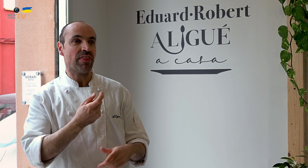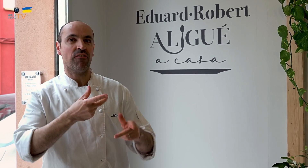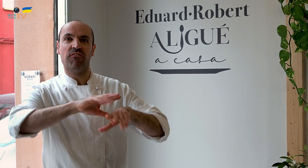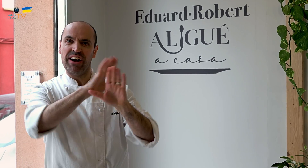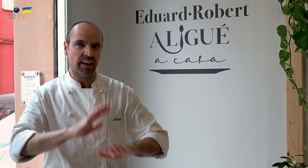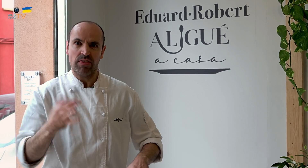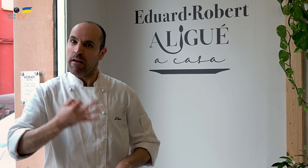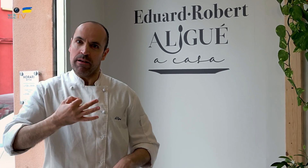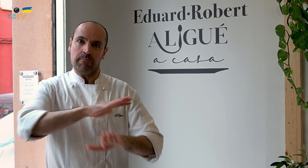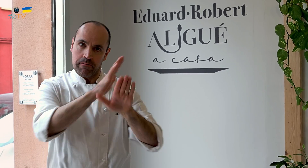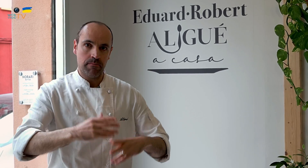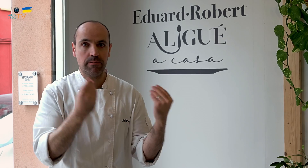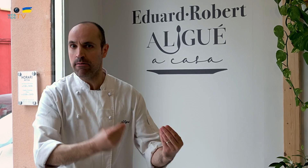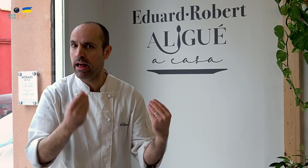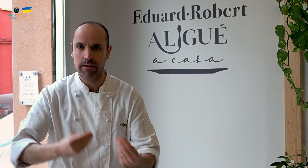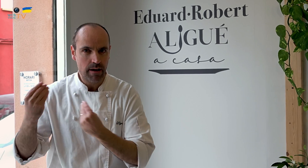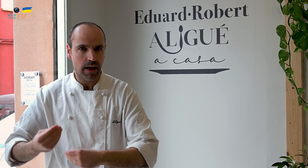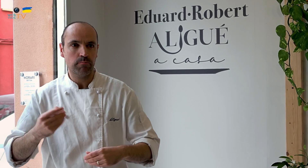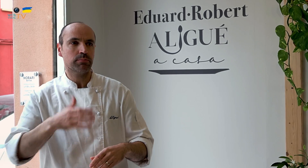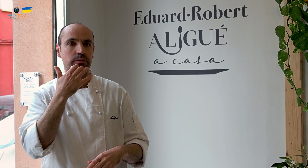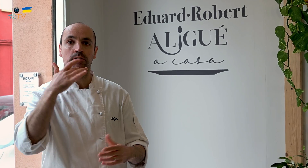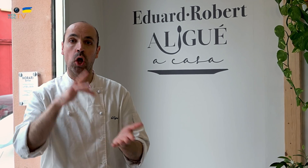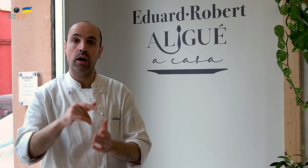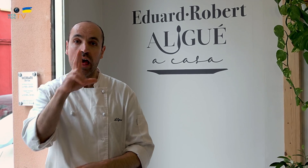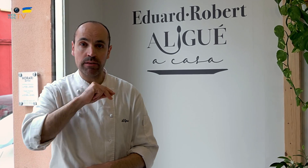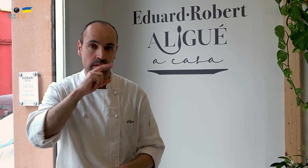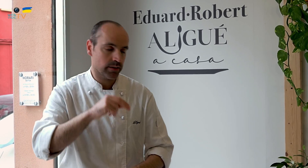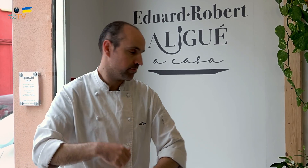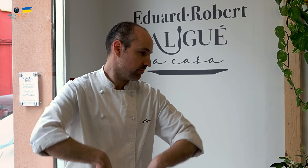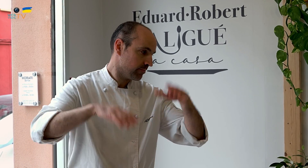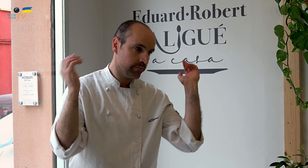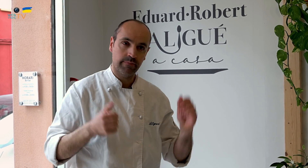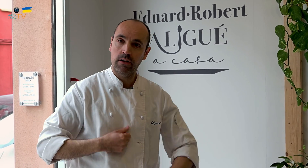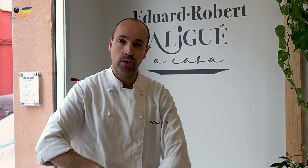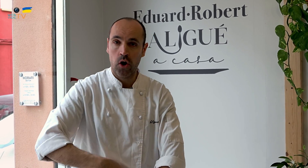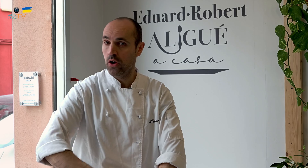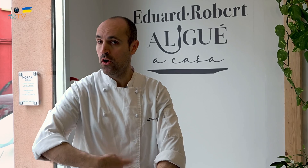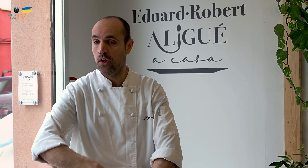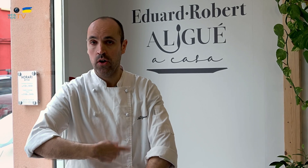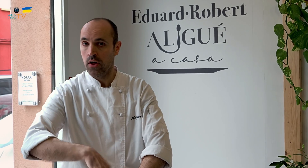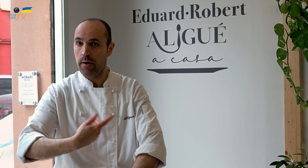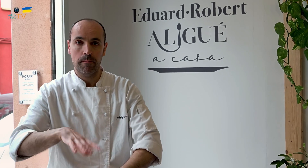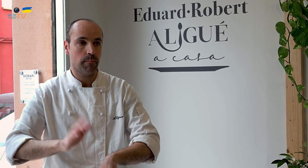y cuando falta poco para acabar, hay que acabarlo bien. Por ejemplo, las navidades, son un reguero de horas que hay que dedicar